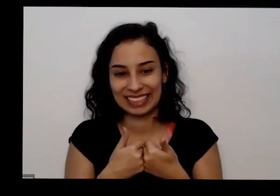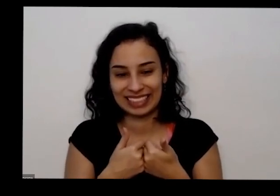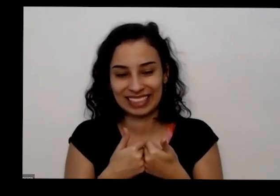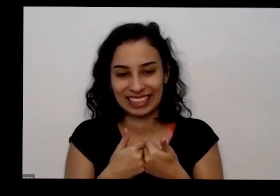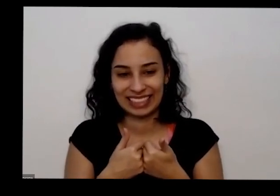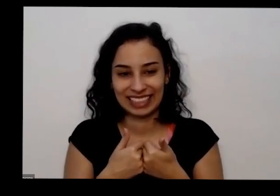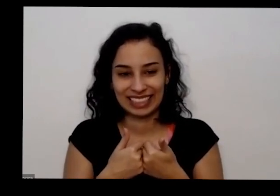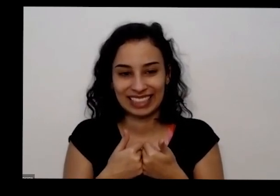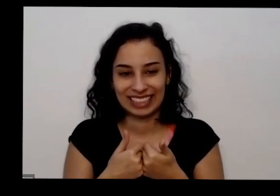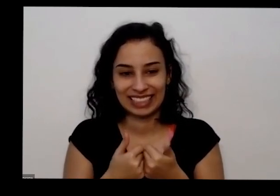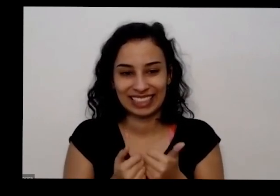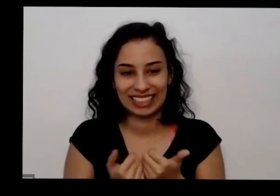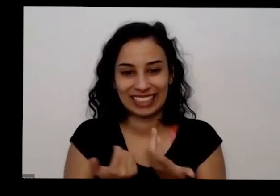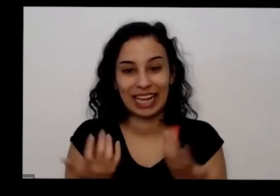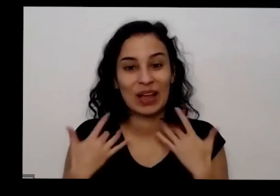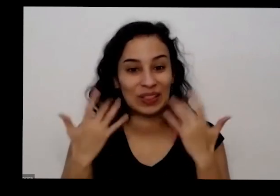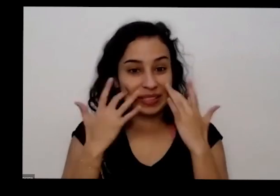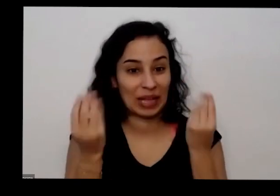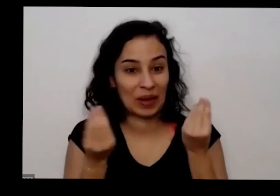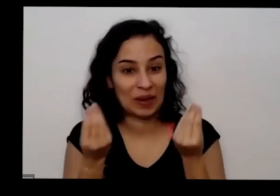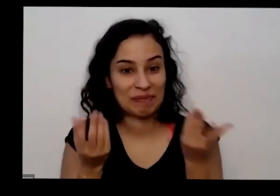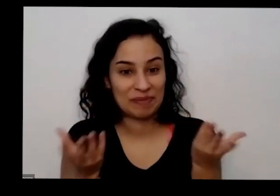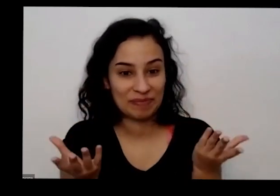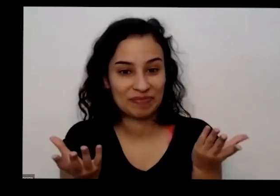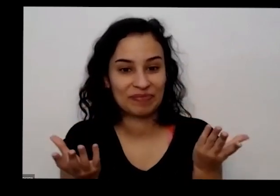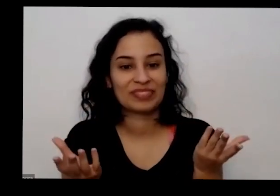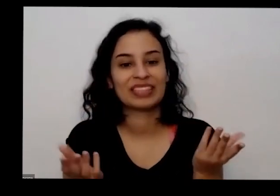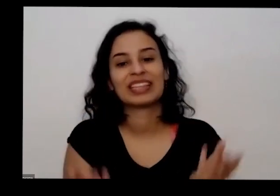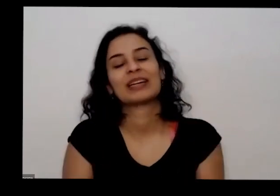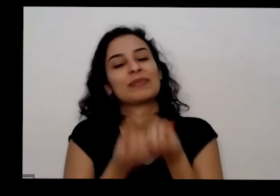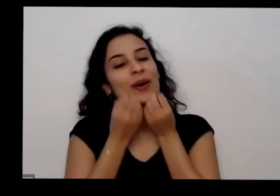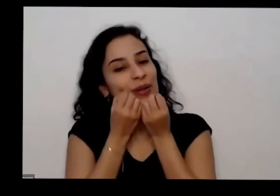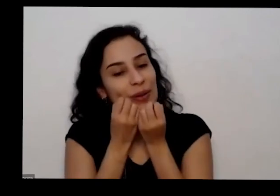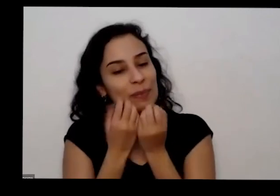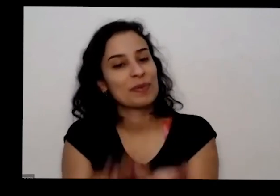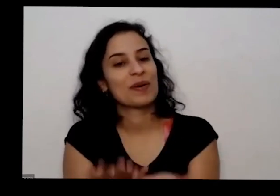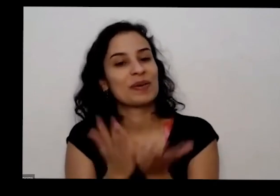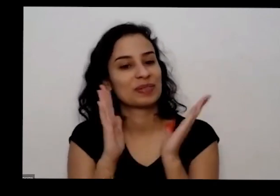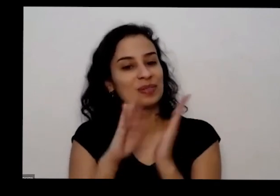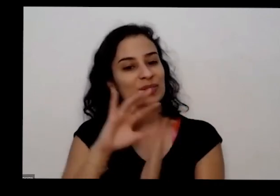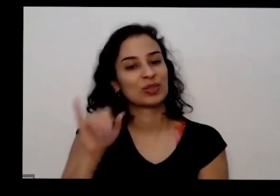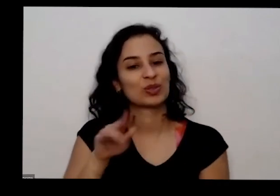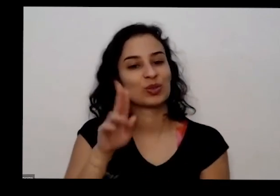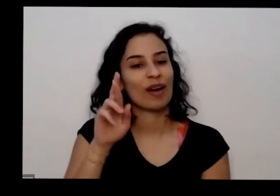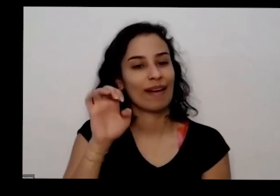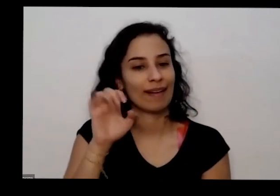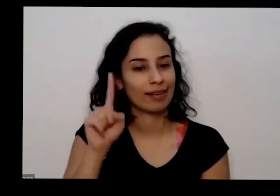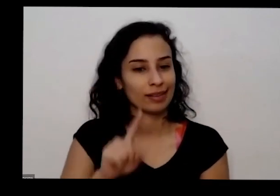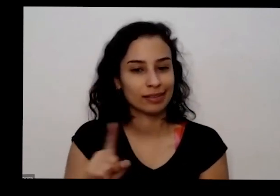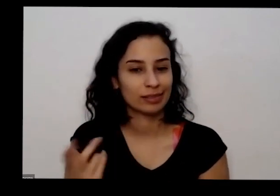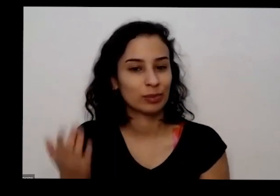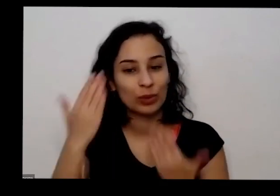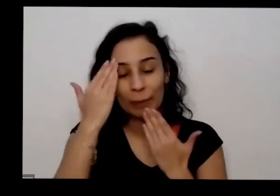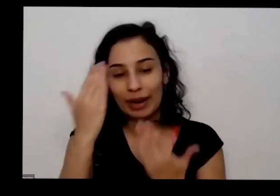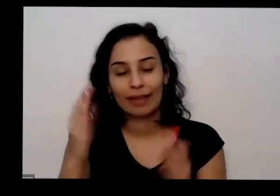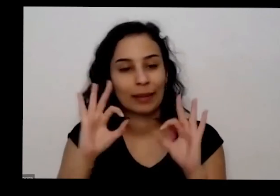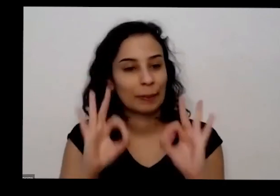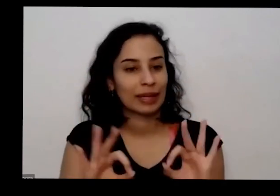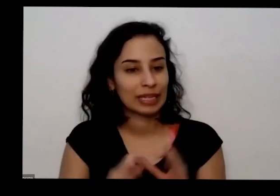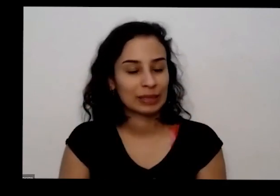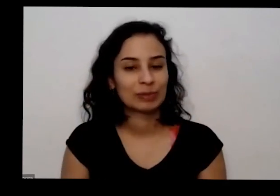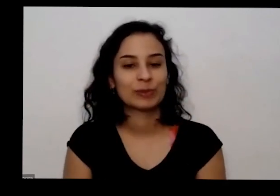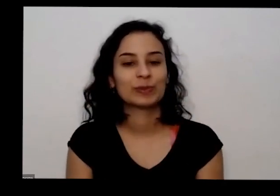sei como é que foi aí que isso aí tá eu muito bom ligarei muito obrigada muito obrigada todo mundo